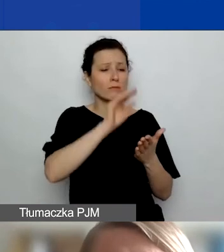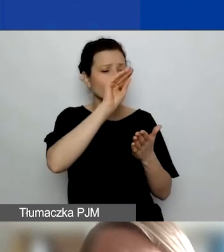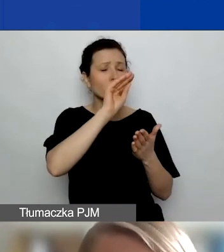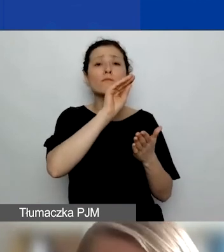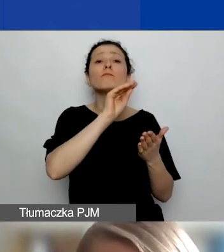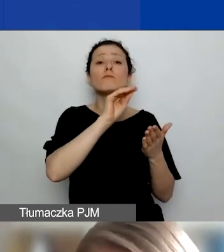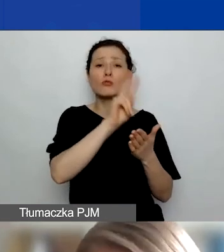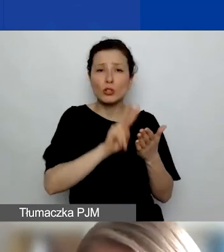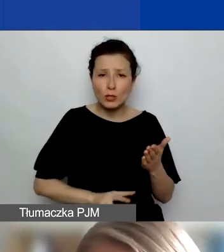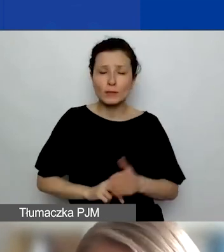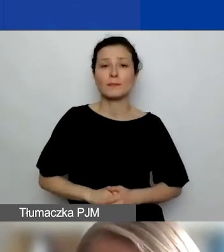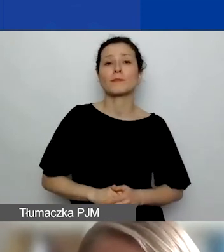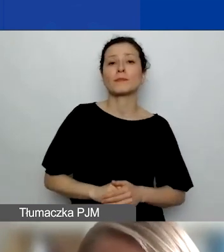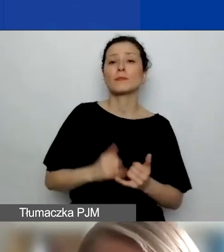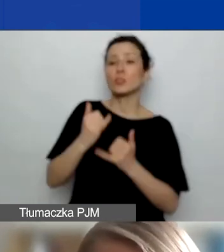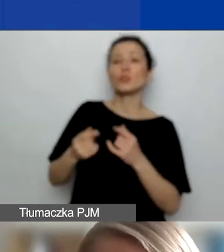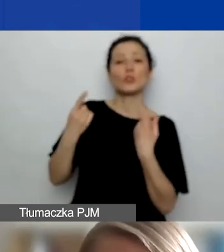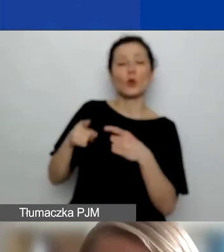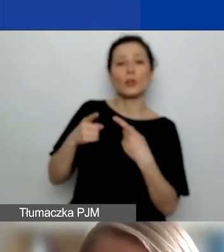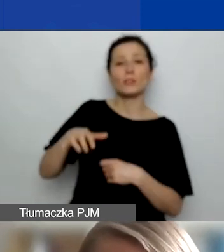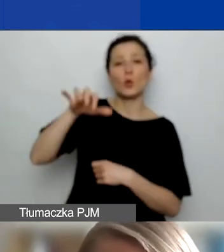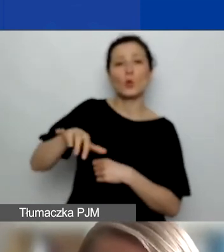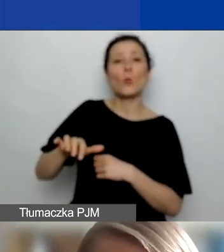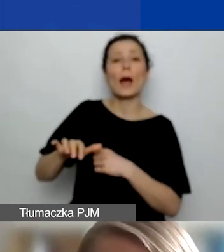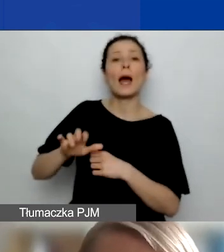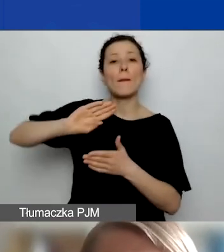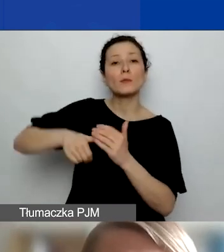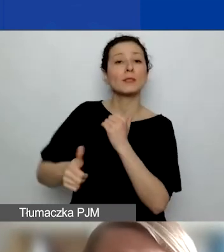Jeżeli są to organizacje o statusie traktatowej organizacji międzynarodowej